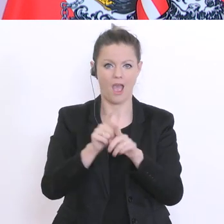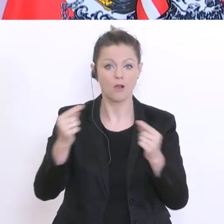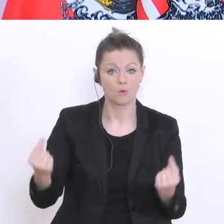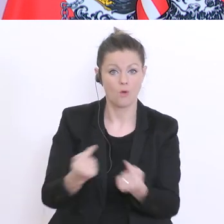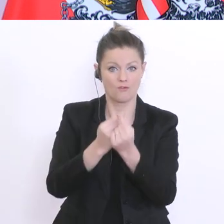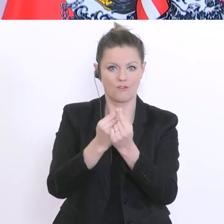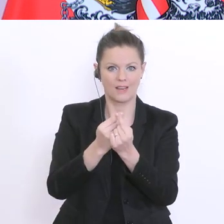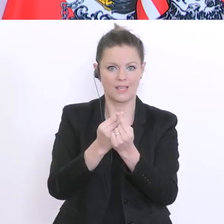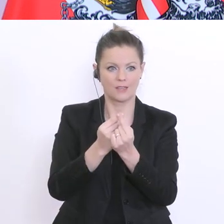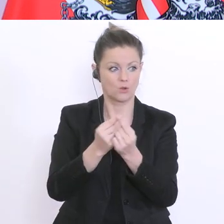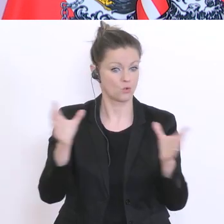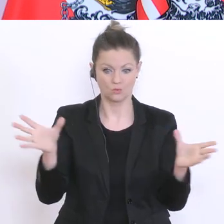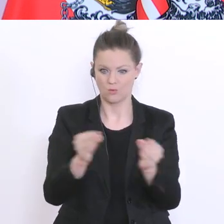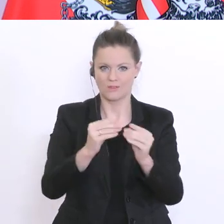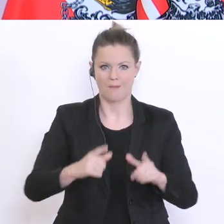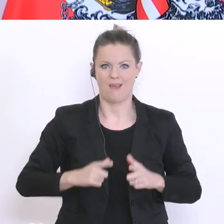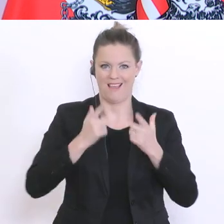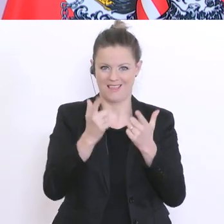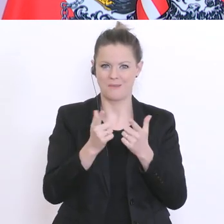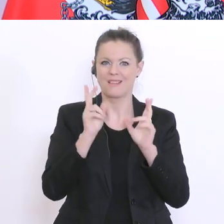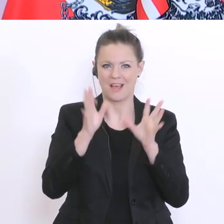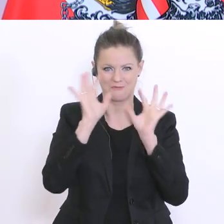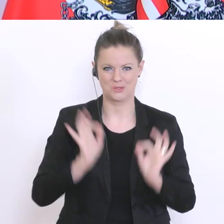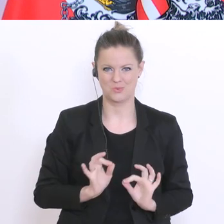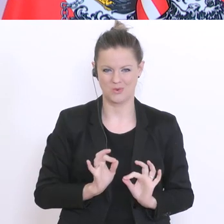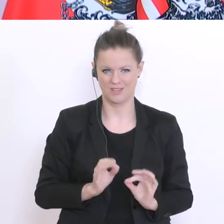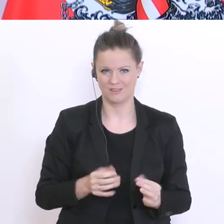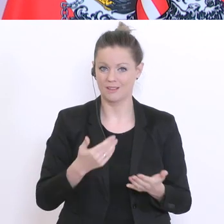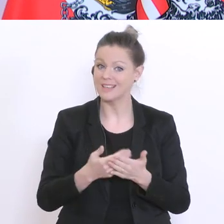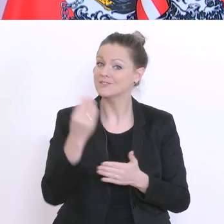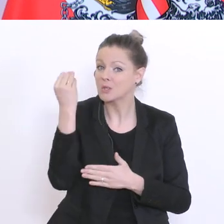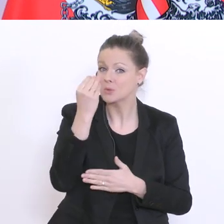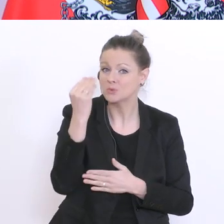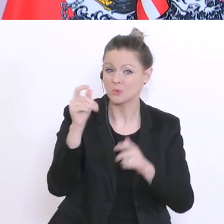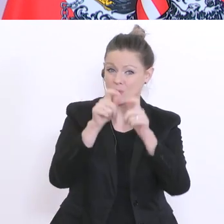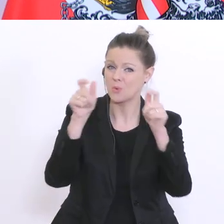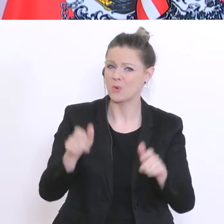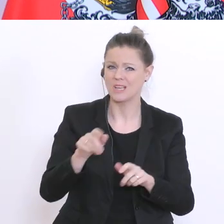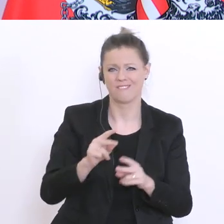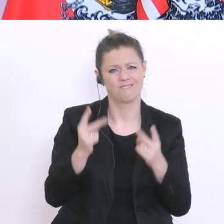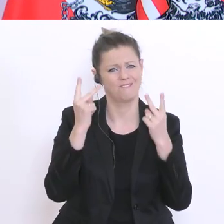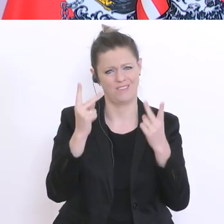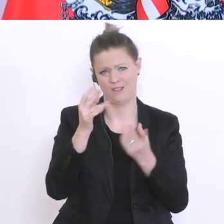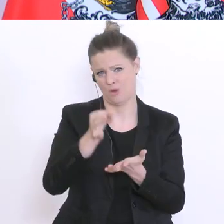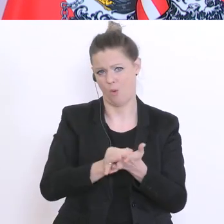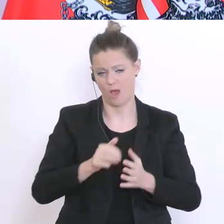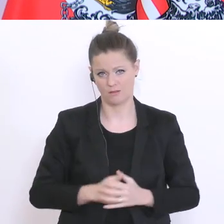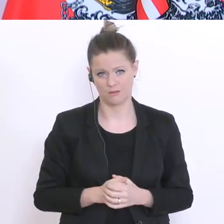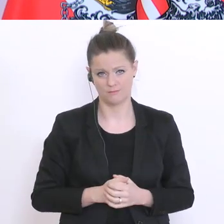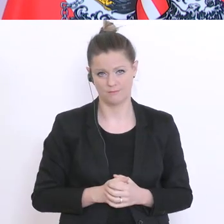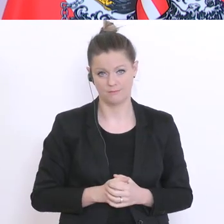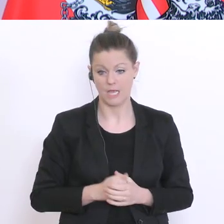erprobt wird. Und deswegen, ist Schule auch ein so wichtiger Ort. Und schrittweise bedeutet für mich: